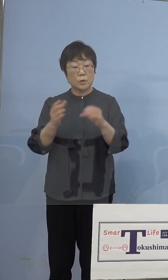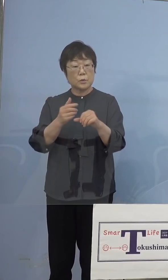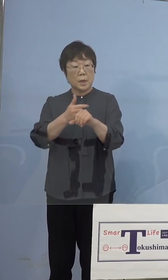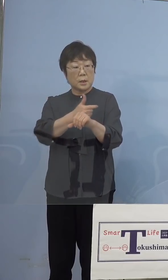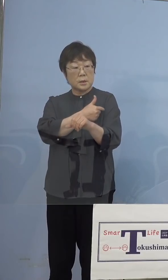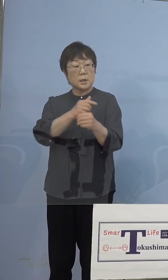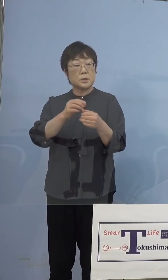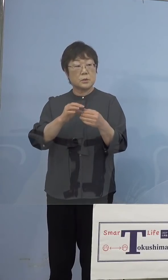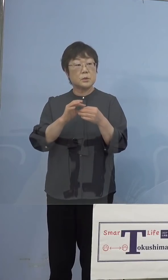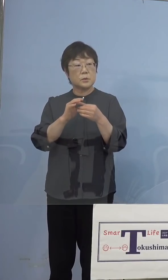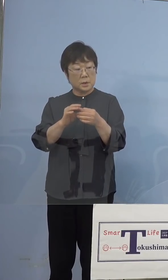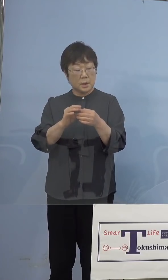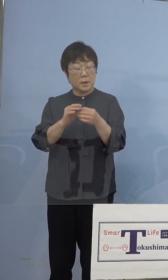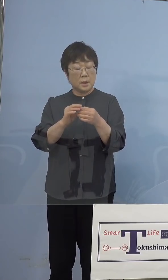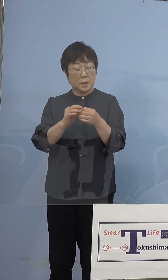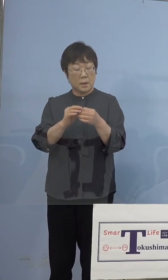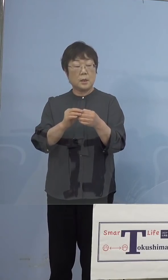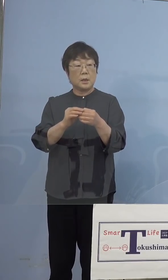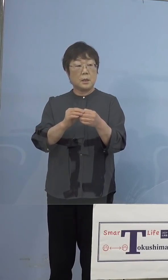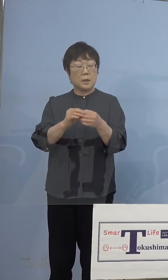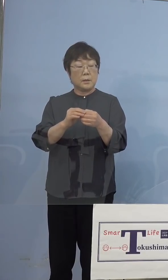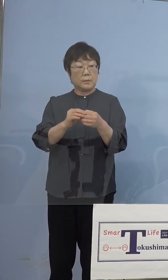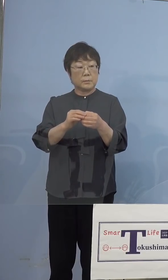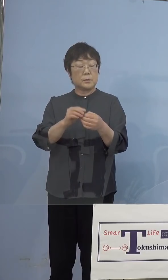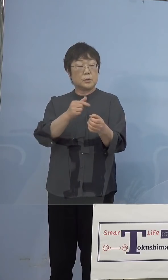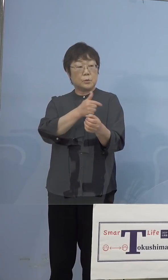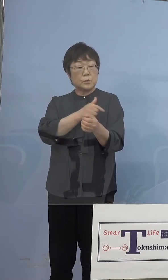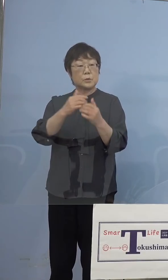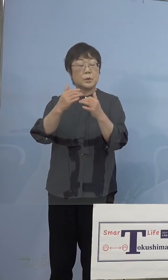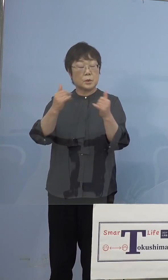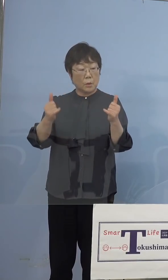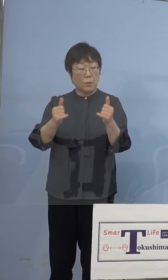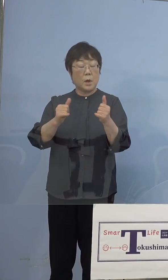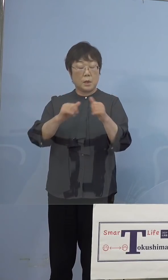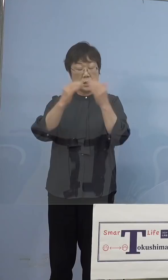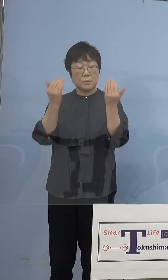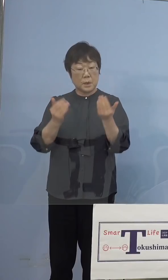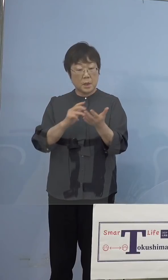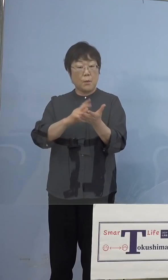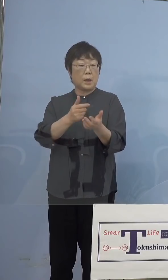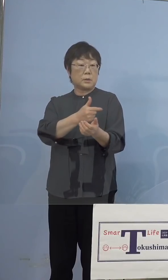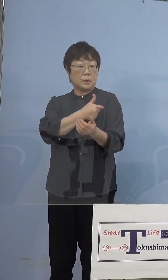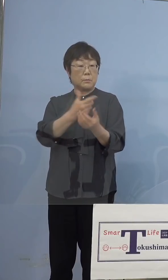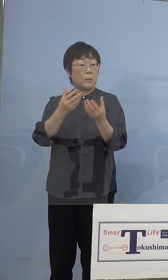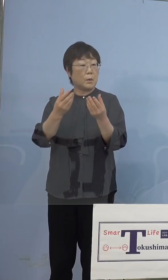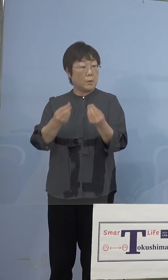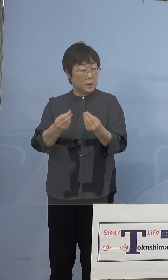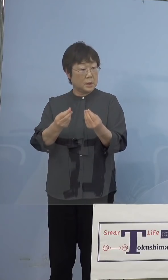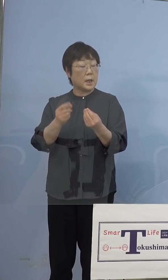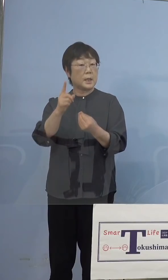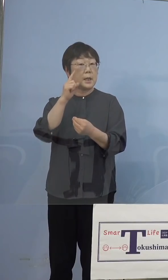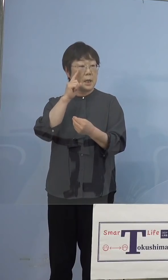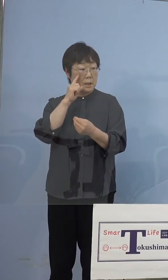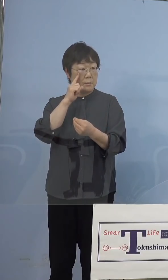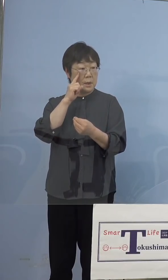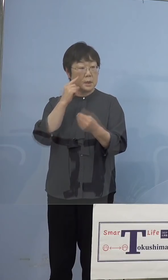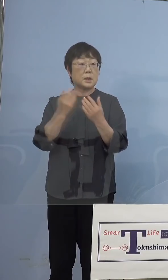打ち手の皆さんは全てワクチンを打った、 1回になる人もいると思うんですけど